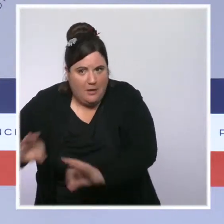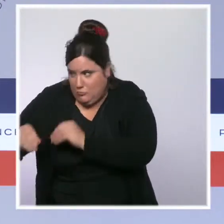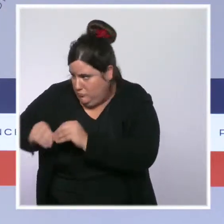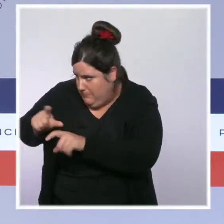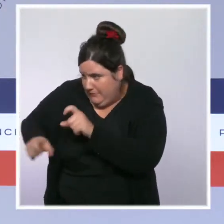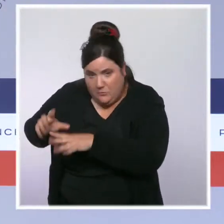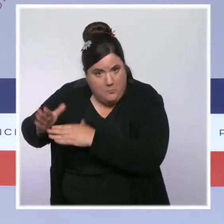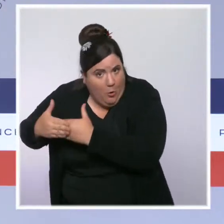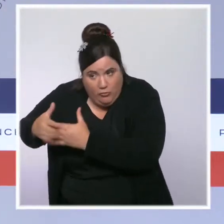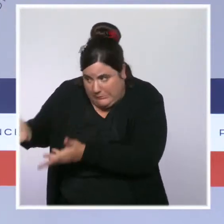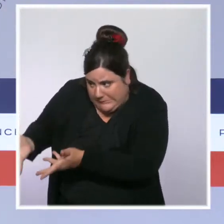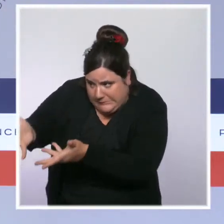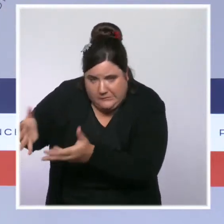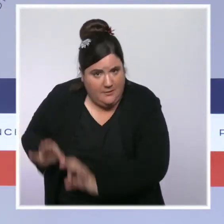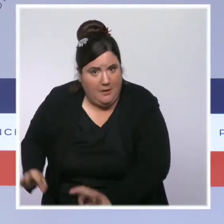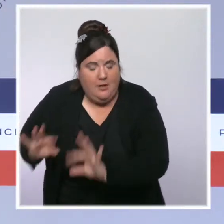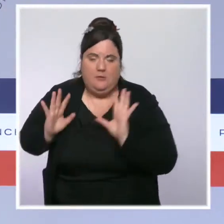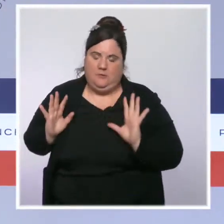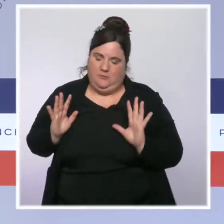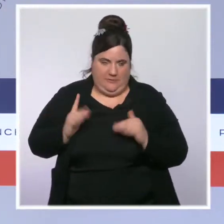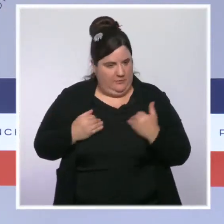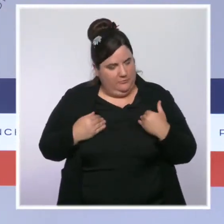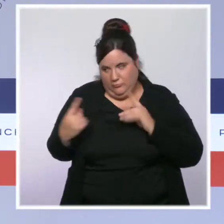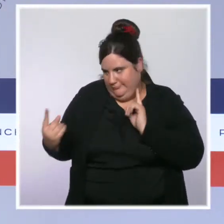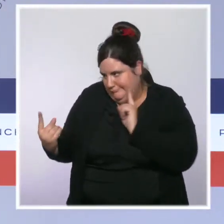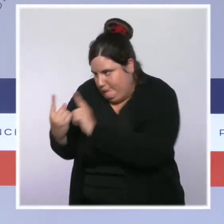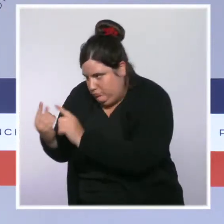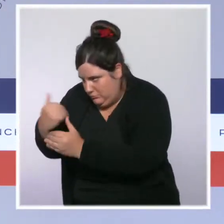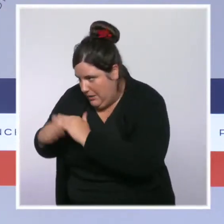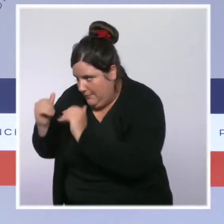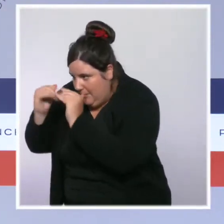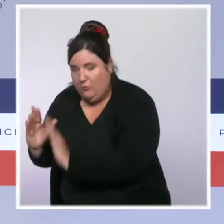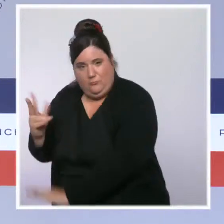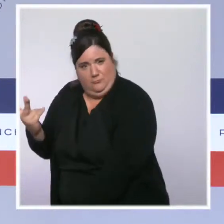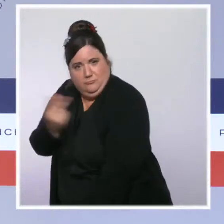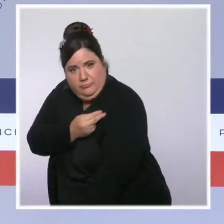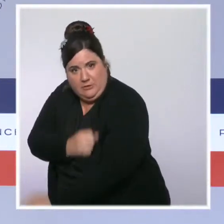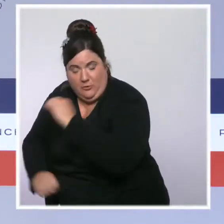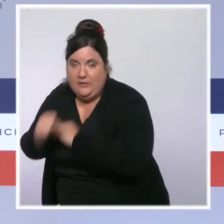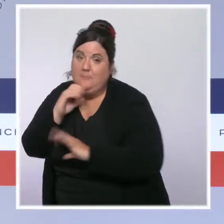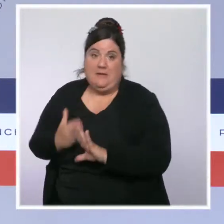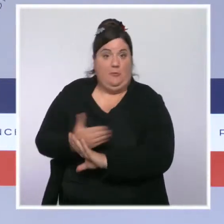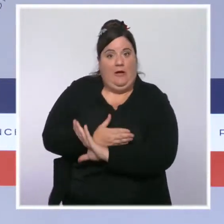mais encore faut-il les identifier. C'est pour ça que ce que nous continuons à amplifier, c'est notre action " d'aller vers ".